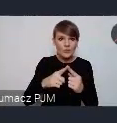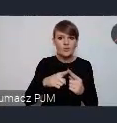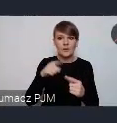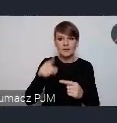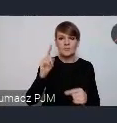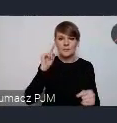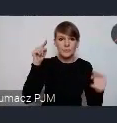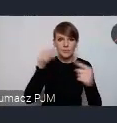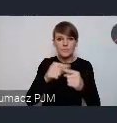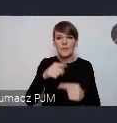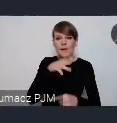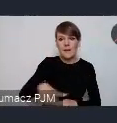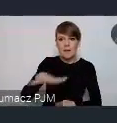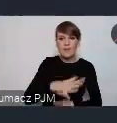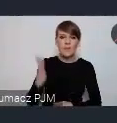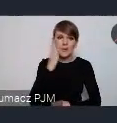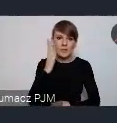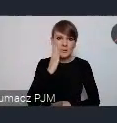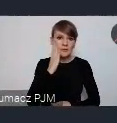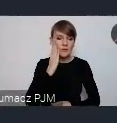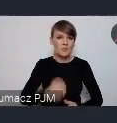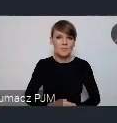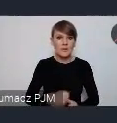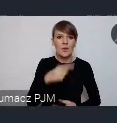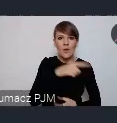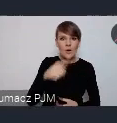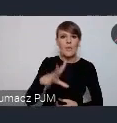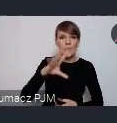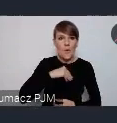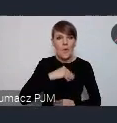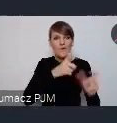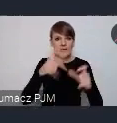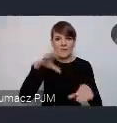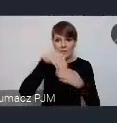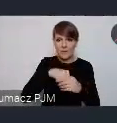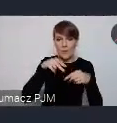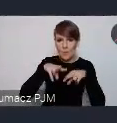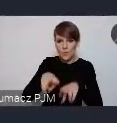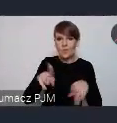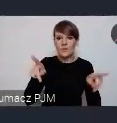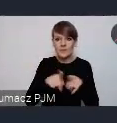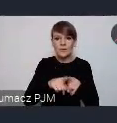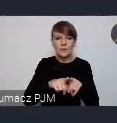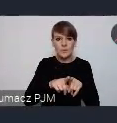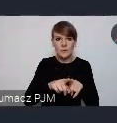na region, na mieszkańców którzy będą mogli w tych wydarzeniach brać udział, ale też na uczestników WUF-u i też z pewnością